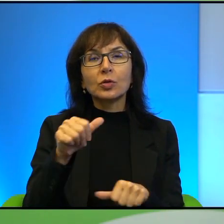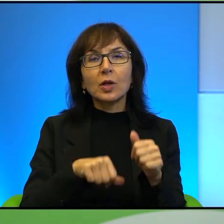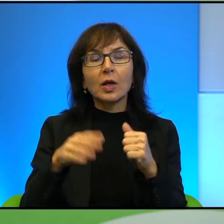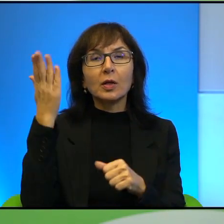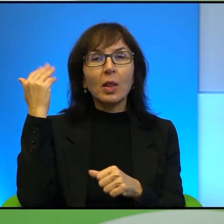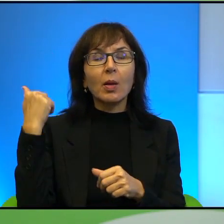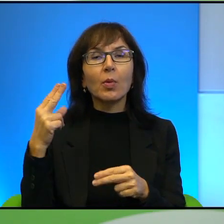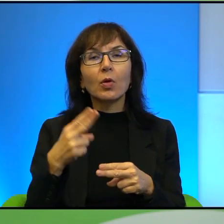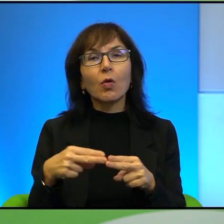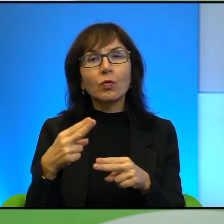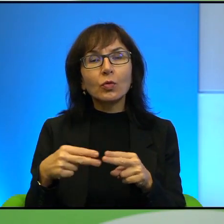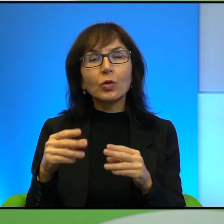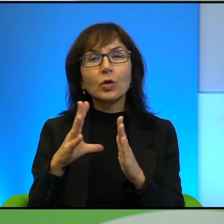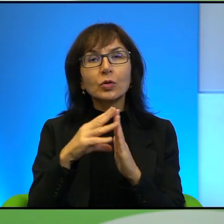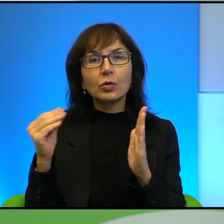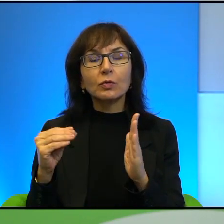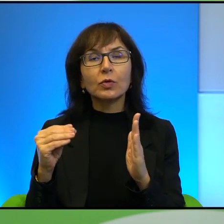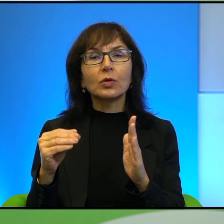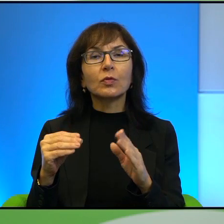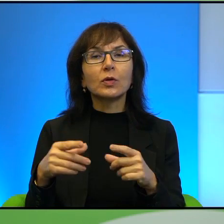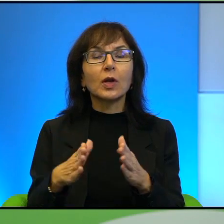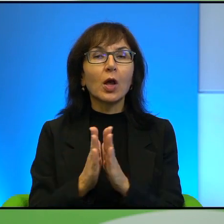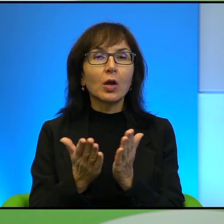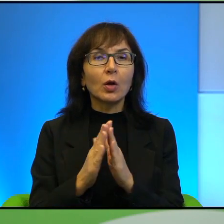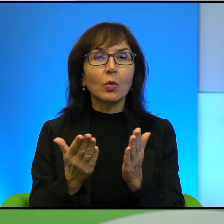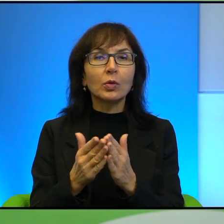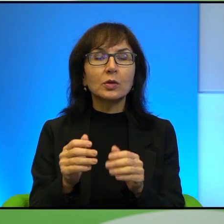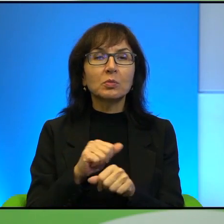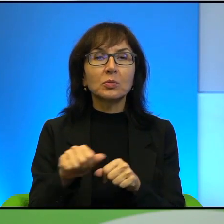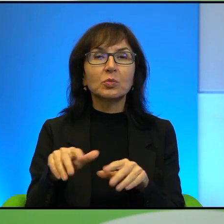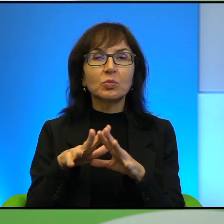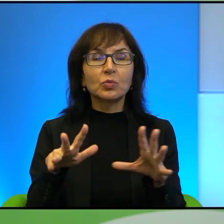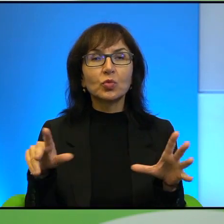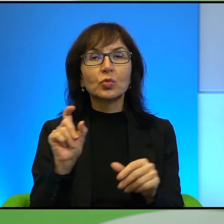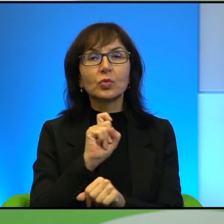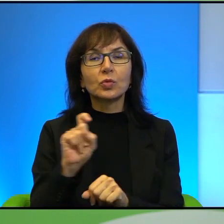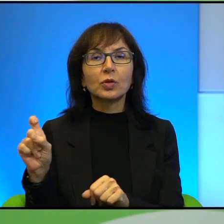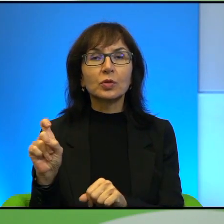którzy są sfotografowani na okładce, no dzieli się dosyć sporo czasu, tak?